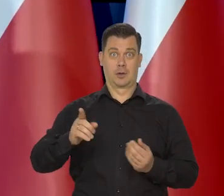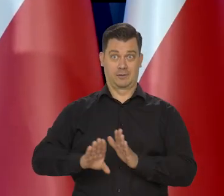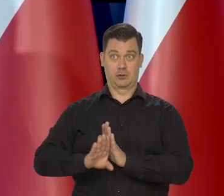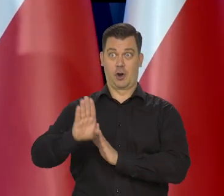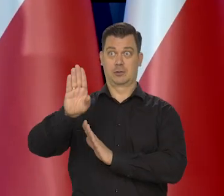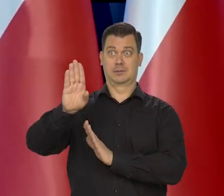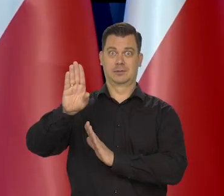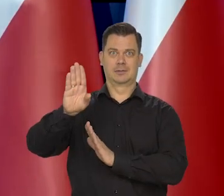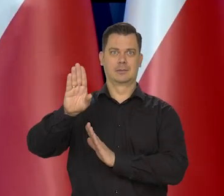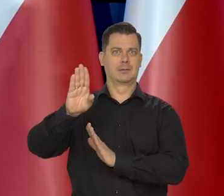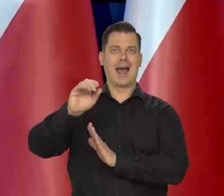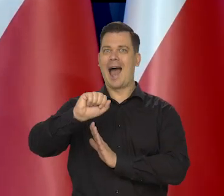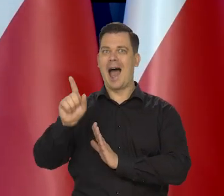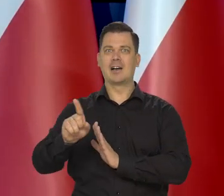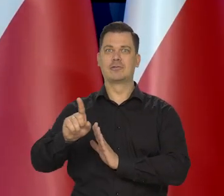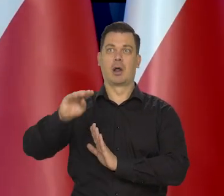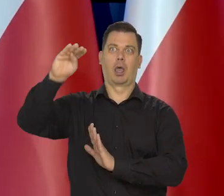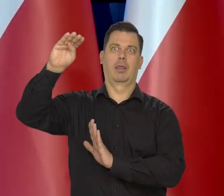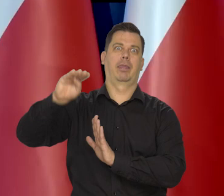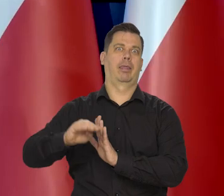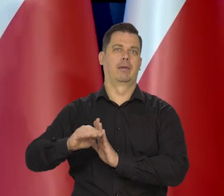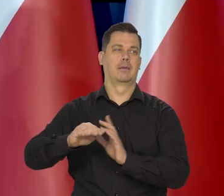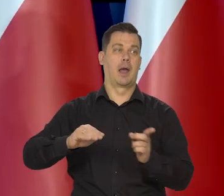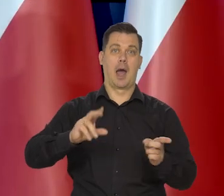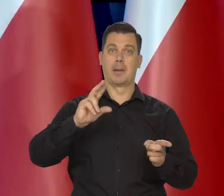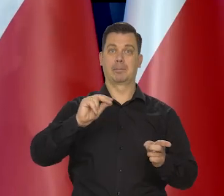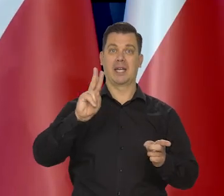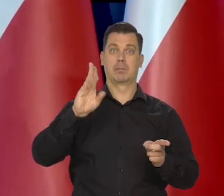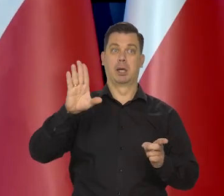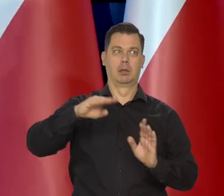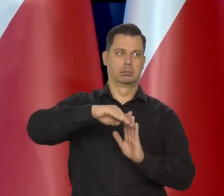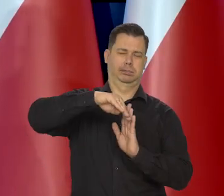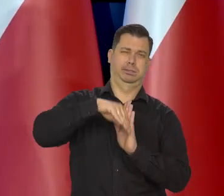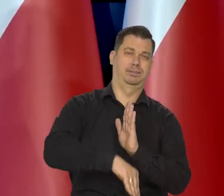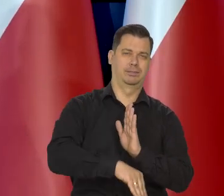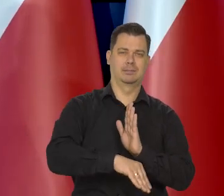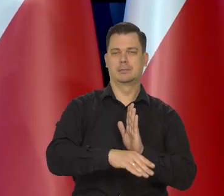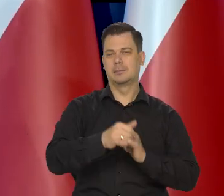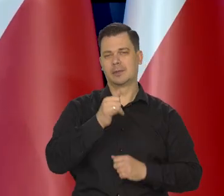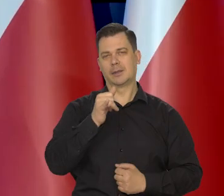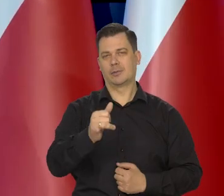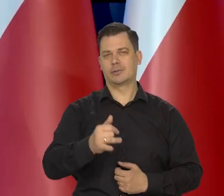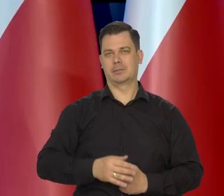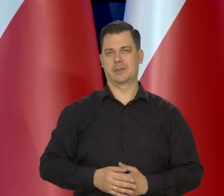nie przeszedł aż tak bardzo i nie przeszedł w recesji, a w szczególności bezrobocie.